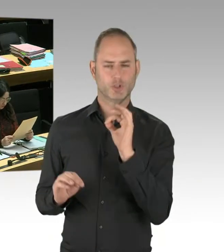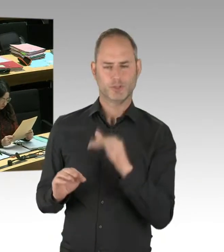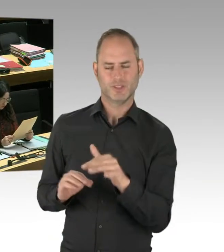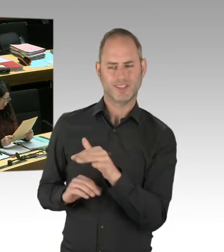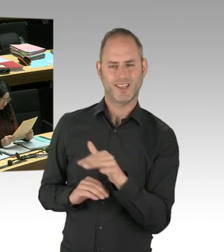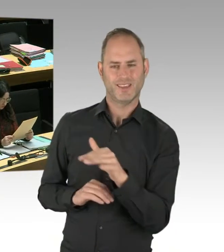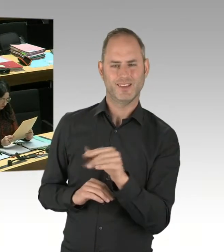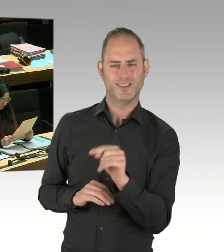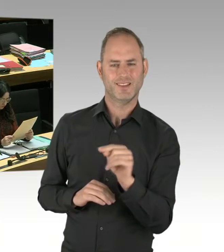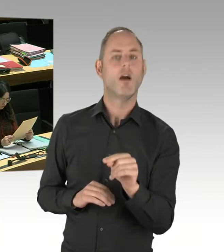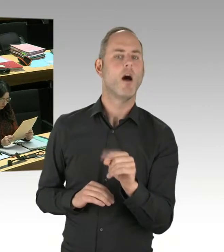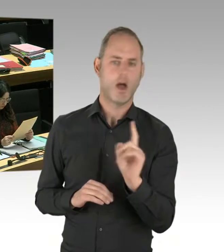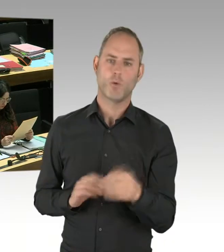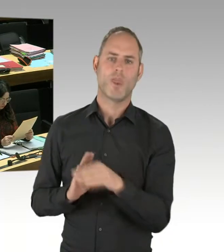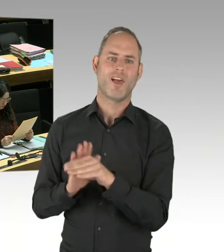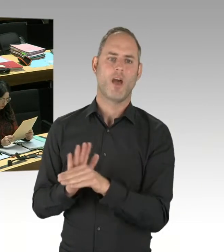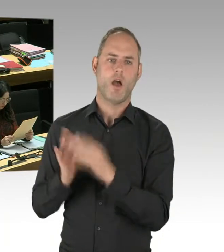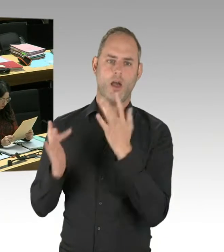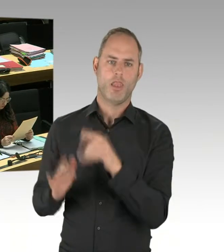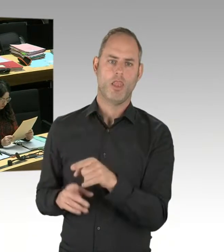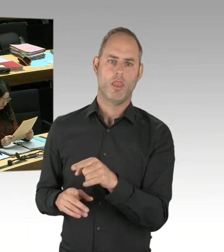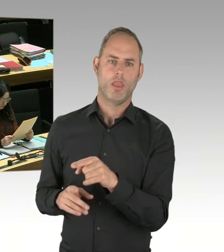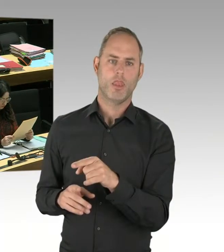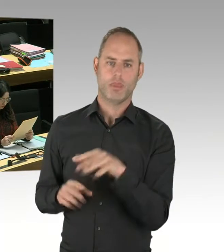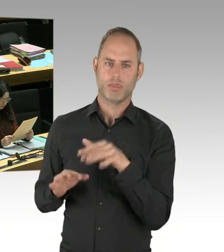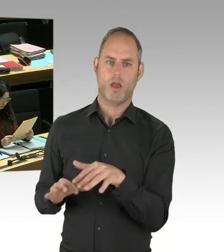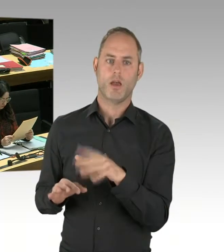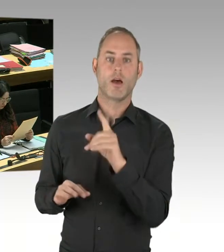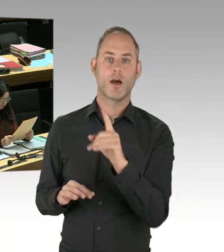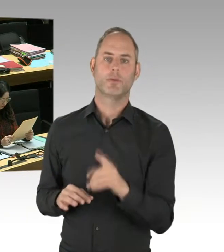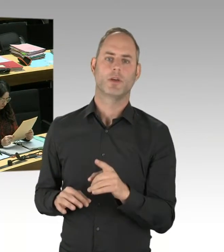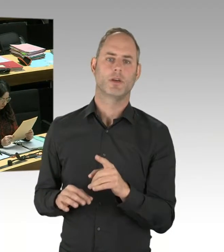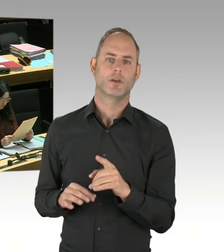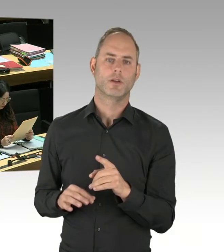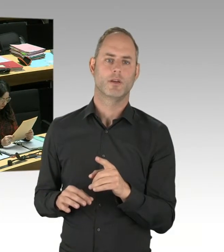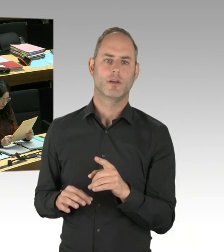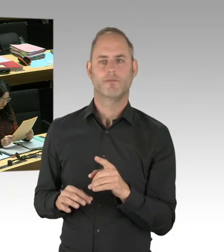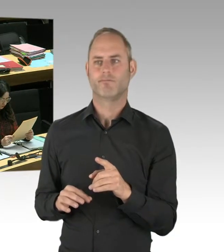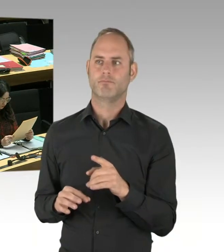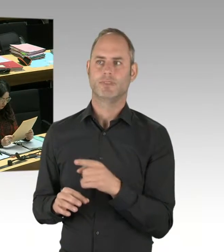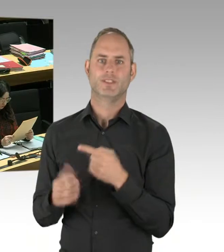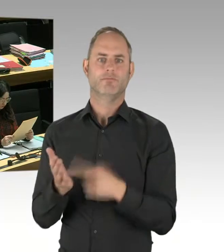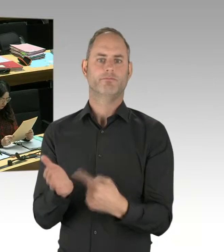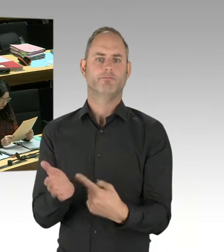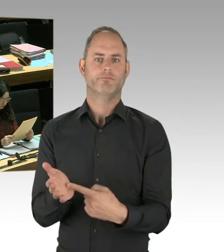Nach den Regeln der Israelis geschieht. Nämlich mit klaren Bekenntnissen zu Gewaltfreiheit.